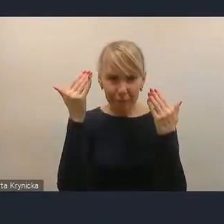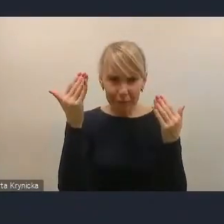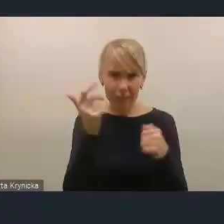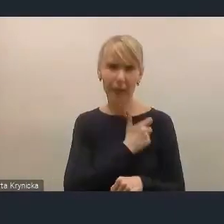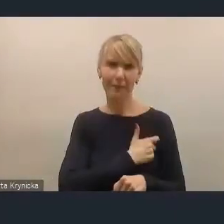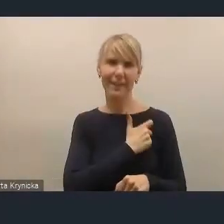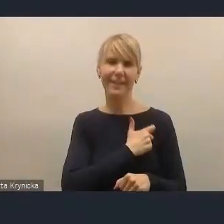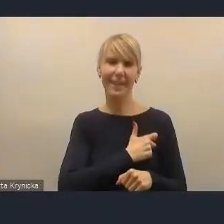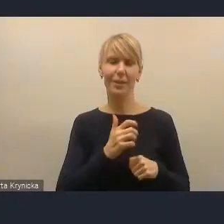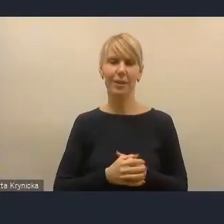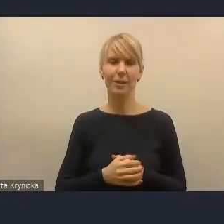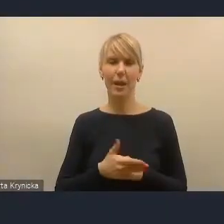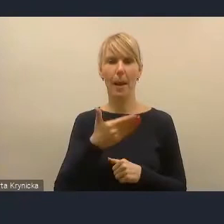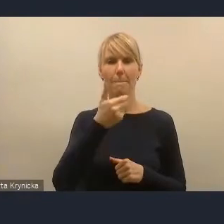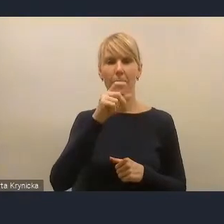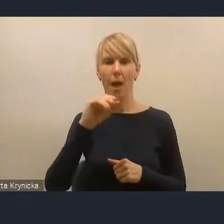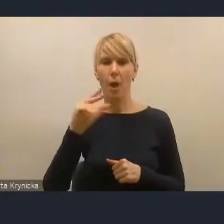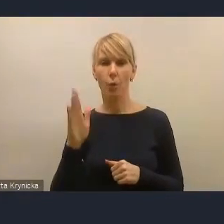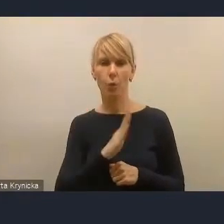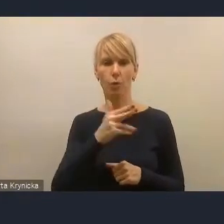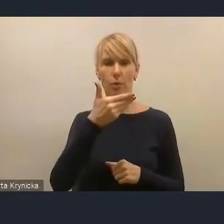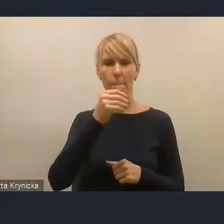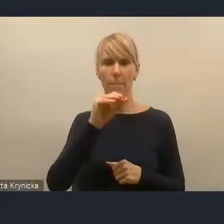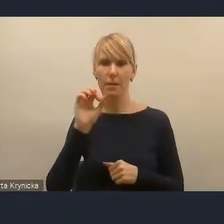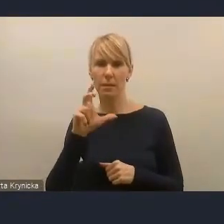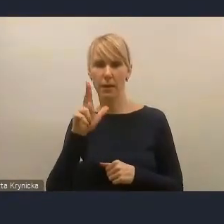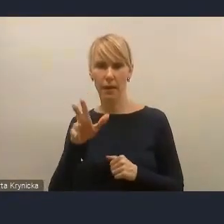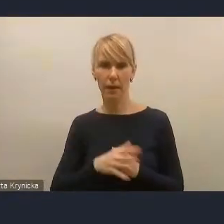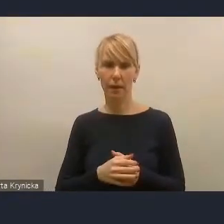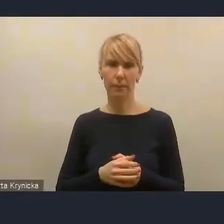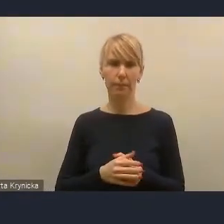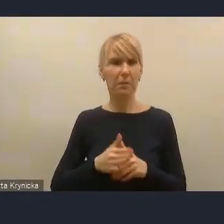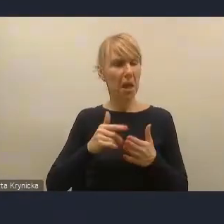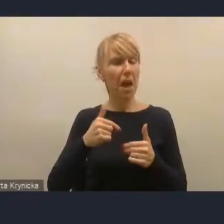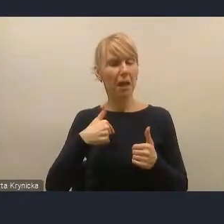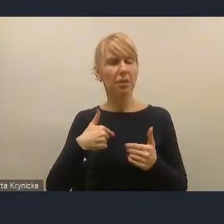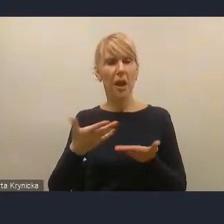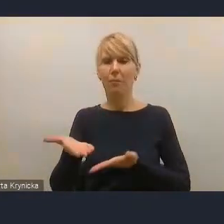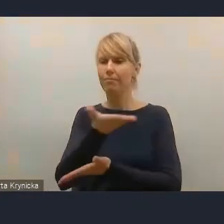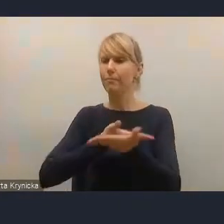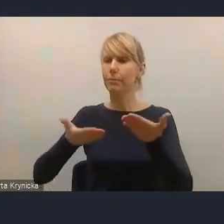Mateusz Nycek, bardzo mi miło. Chciałem się podzielić kilkoma spostrzeżeniami czy rekomendacjami